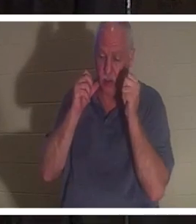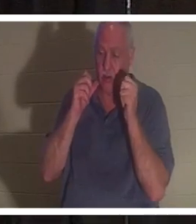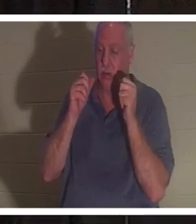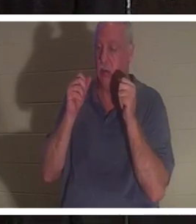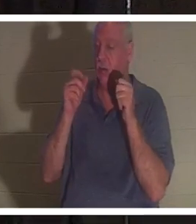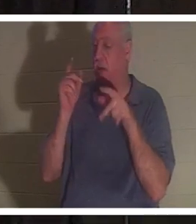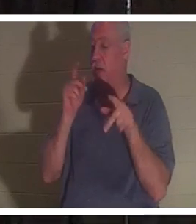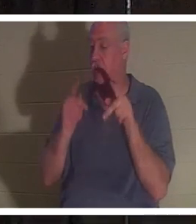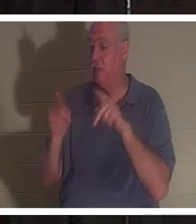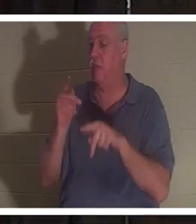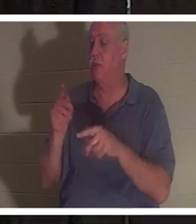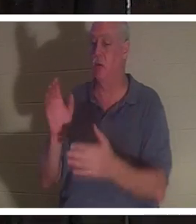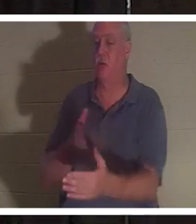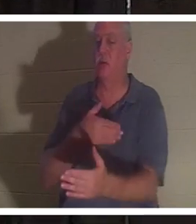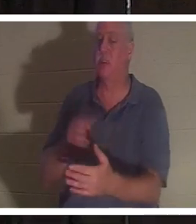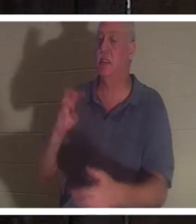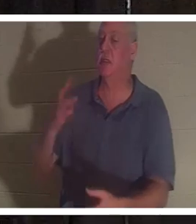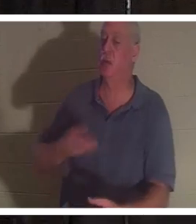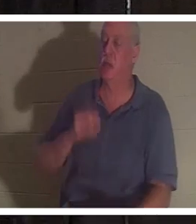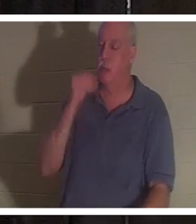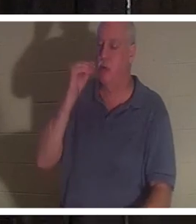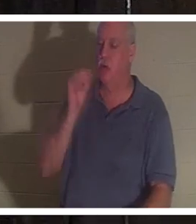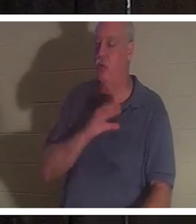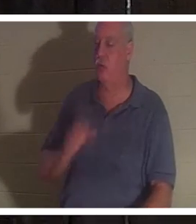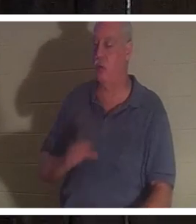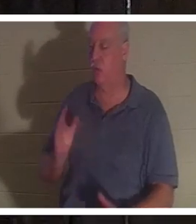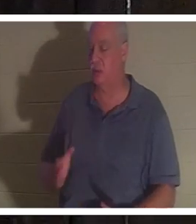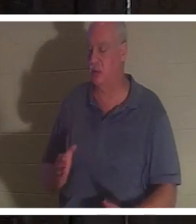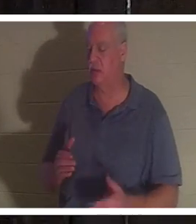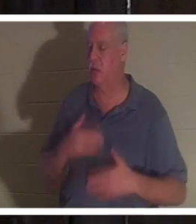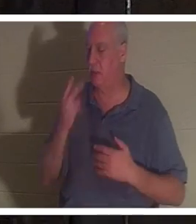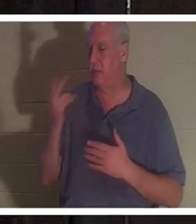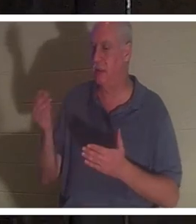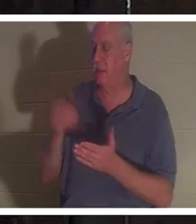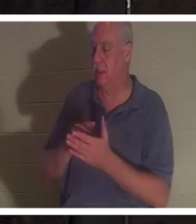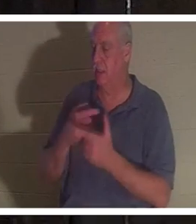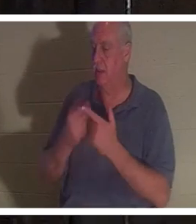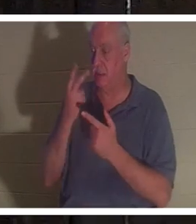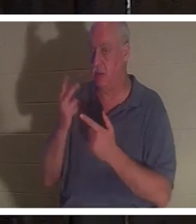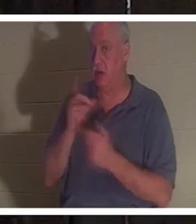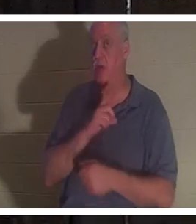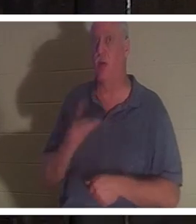Друзья, которых она была так рада снова увидеть, а потом увидела Господа. И Господь заговорил с